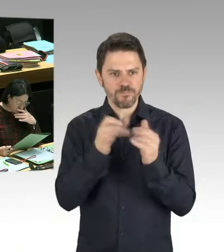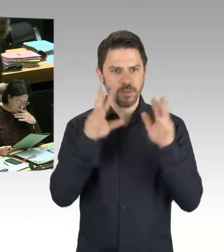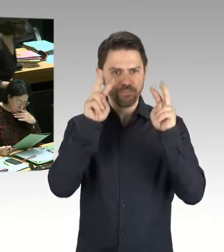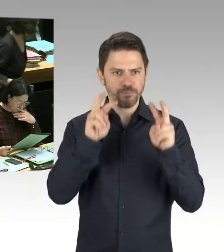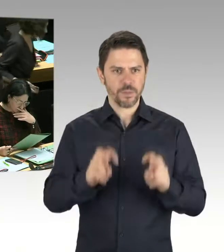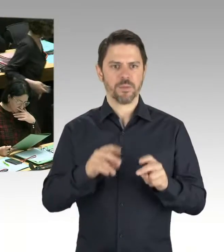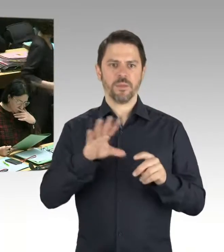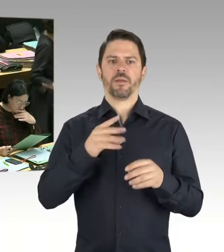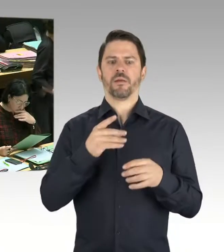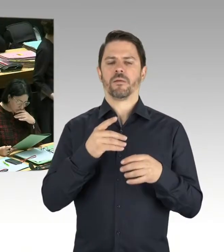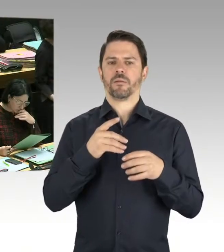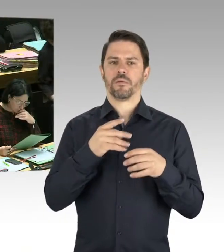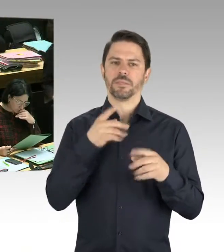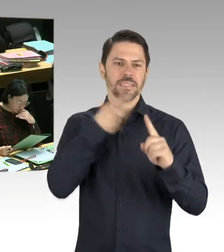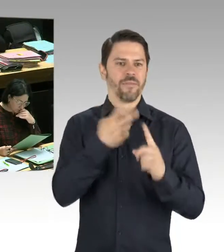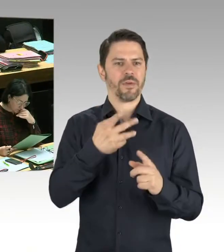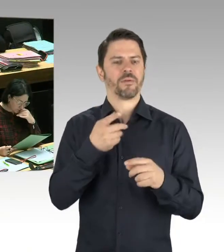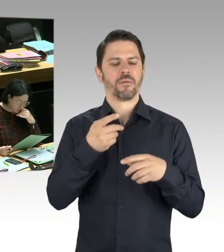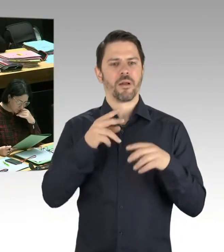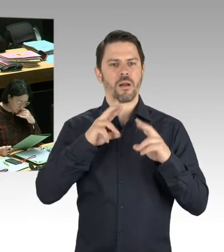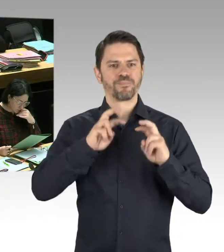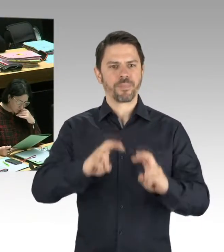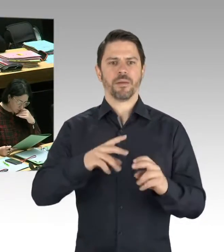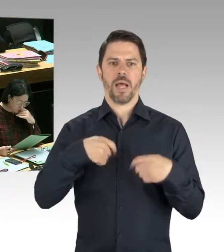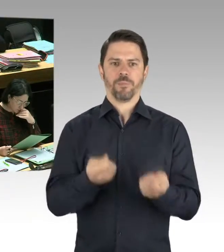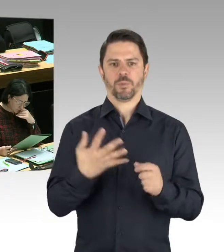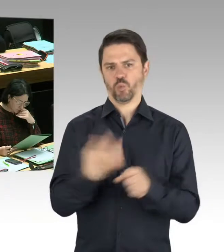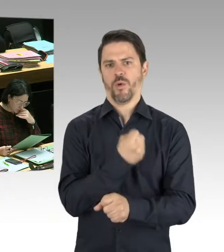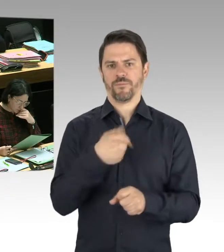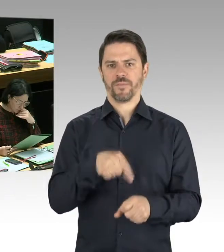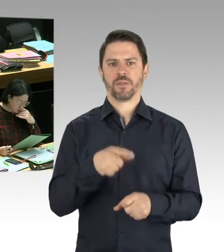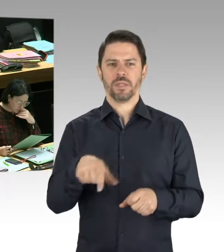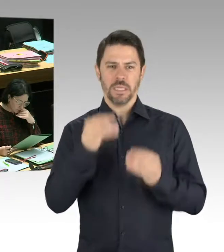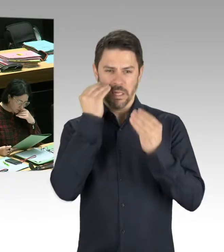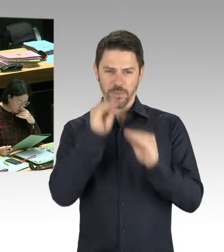zum Tag der Befreiung, wie auch alle anderen Feierlichkeiten in unserer Stadt, entsprechend geschützt.